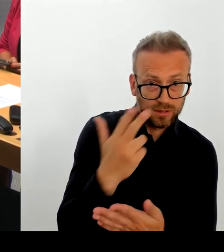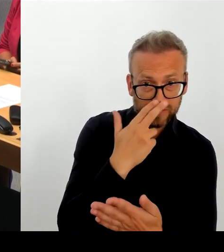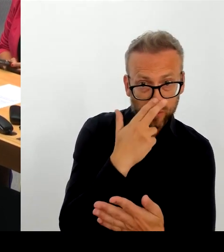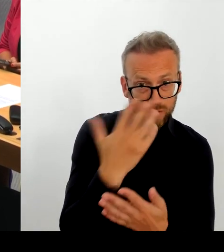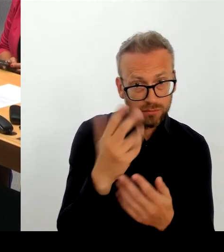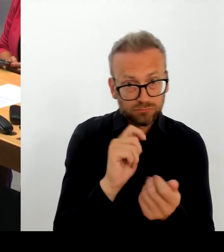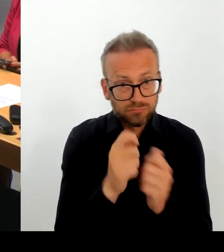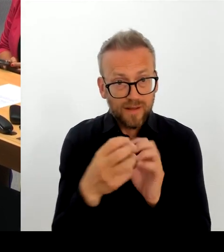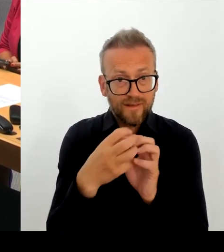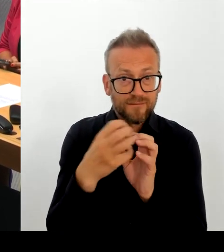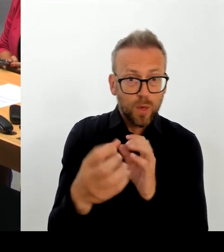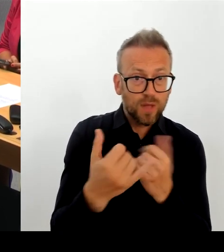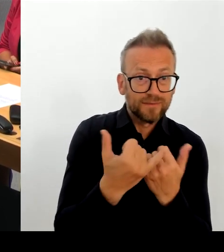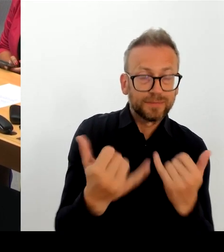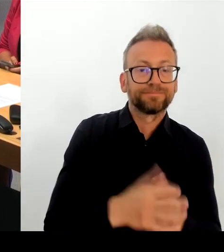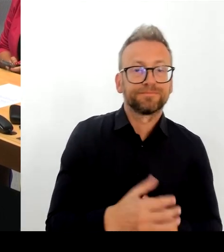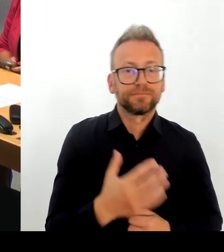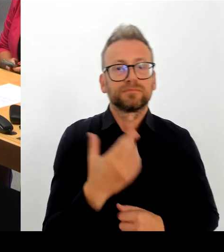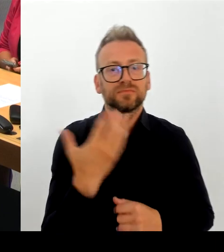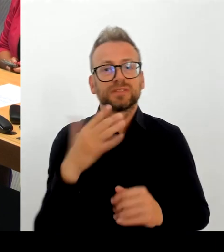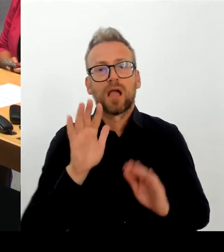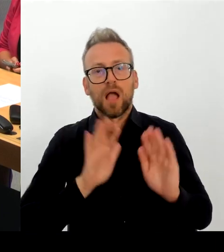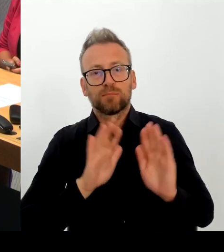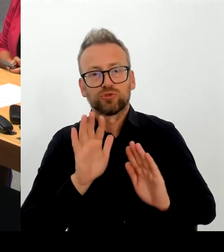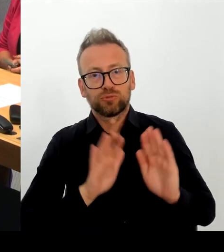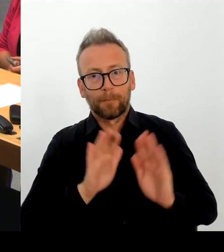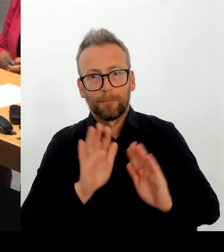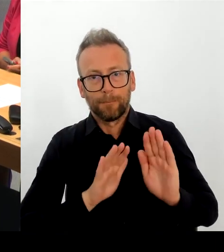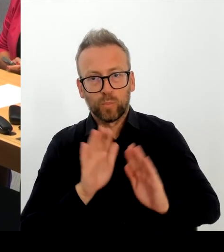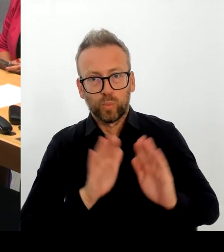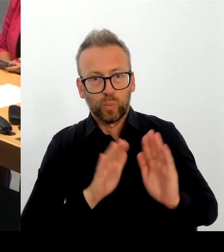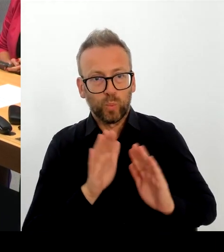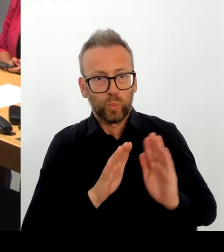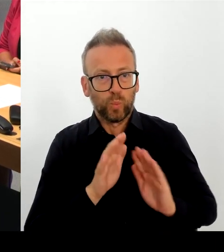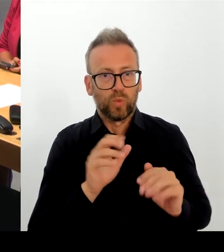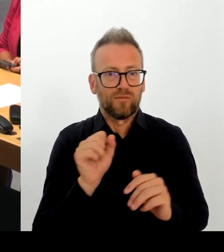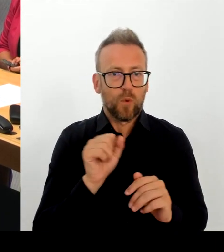trotzdem die Berlinale durch diese Pandemie auch zu führen,